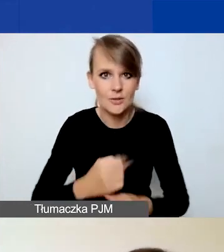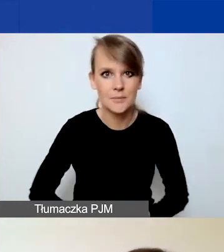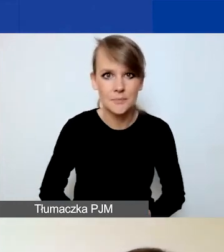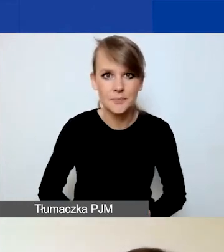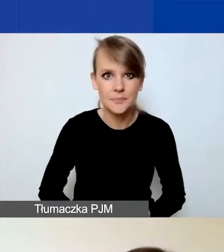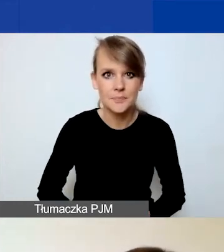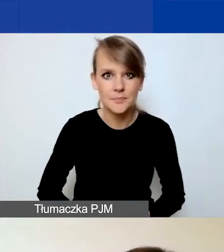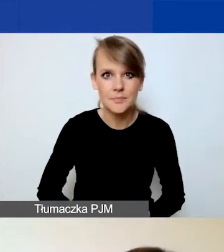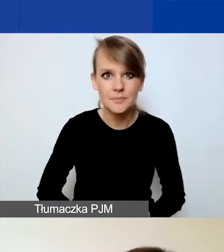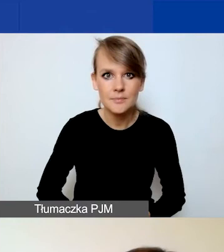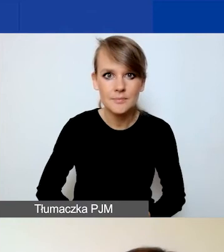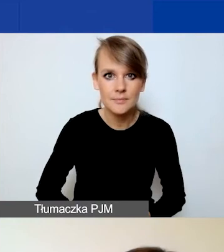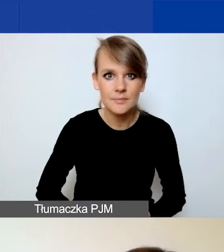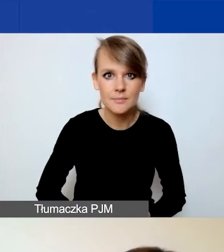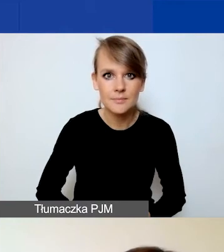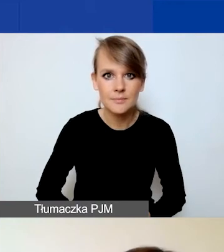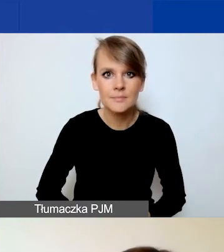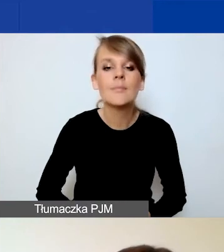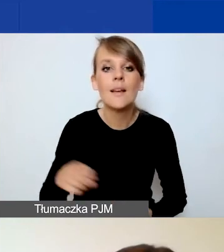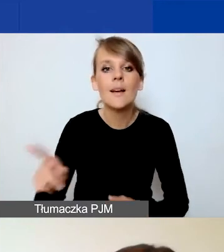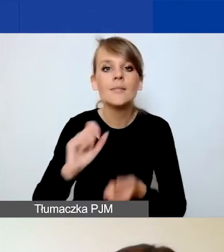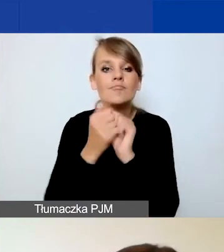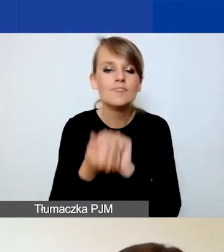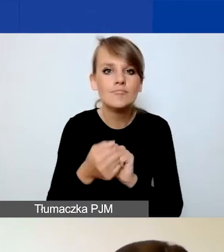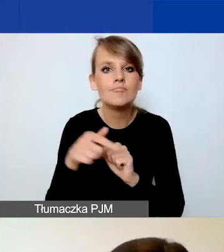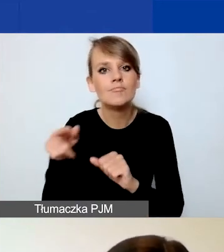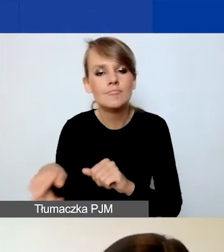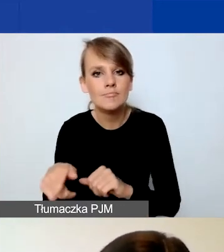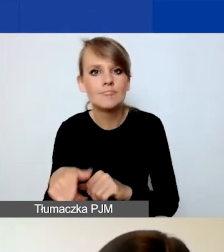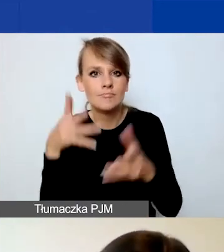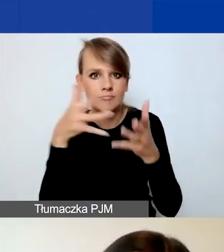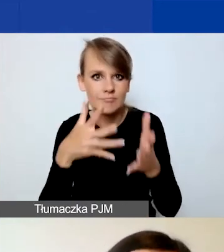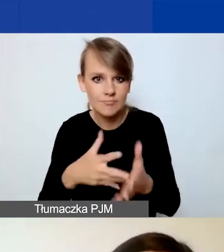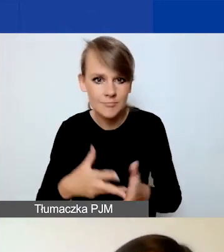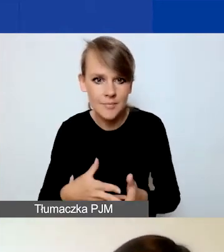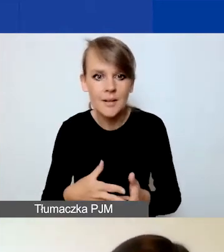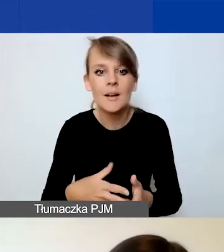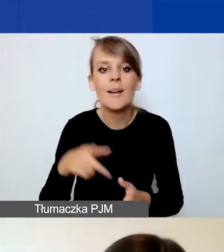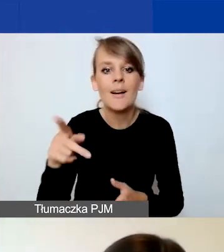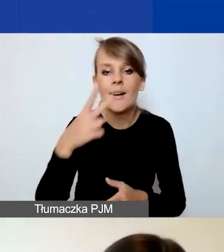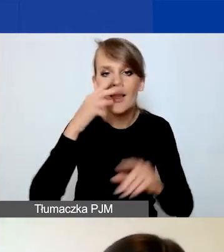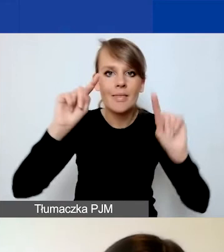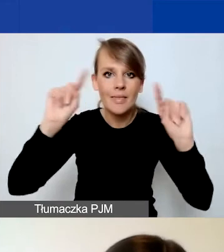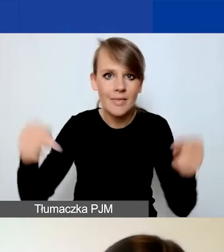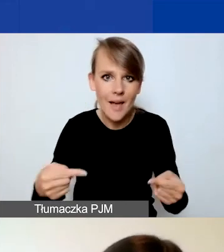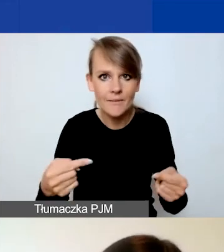Zmianie uległa waga poszczególnych kryteriów. Jak państwo widzą, w nawiasie dodałam informację o tym,